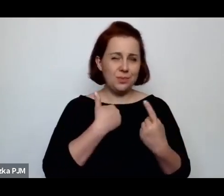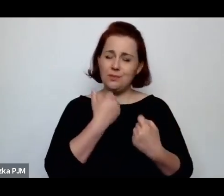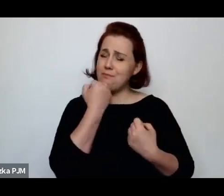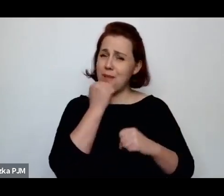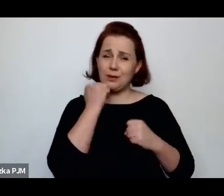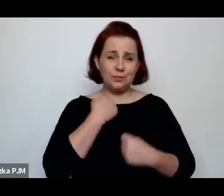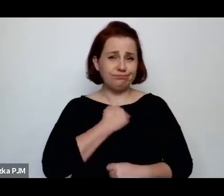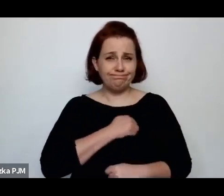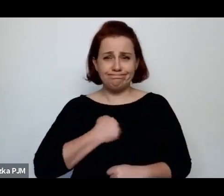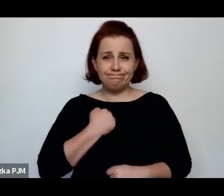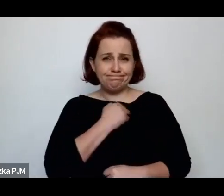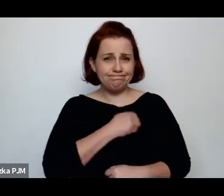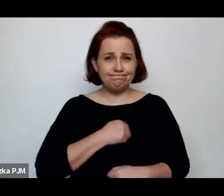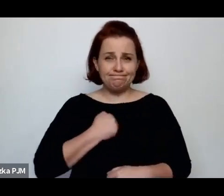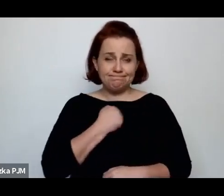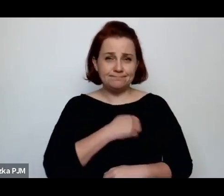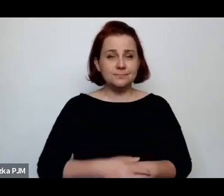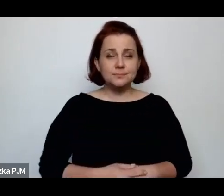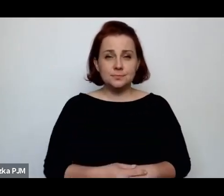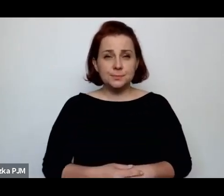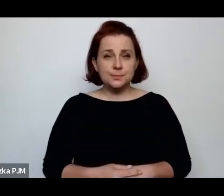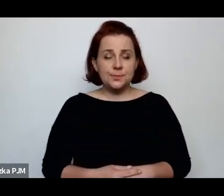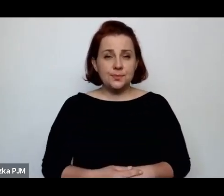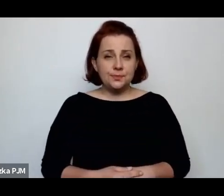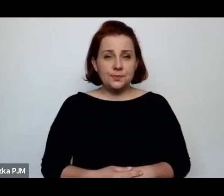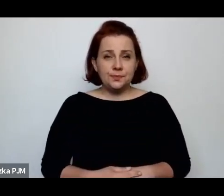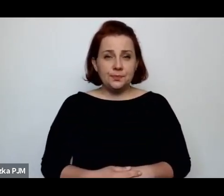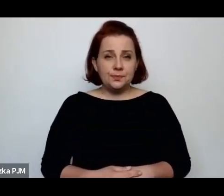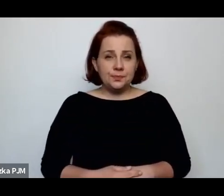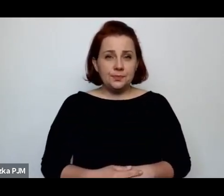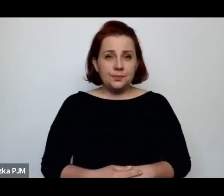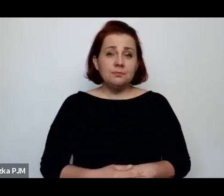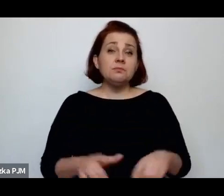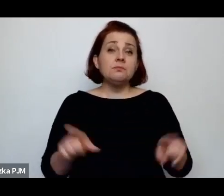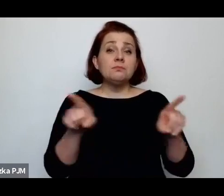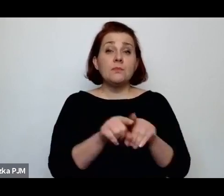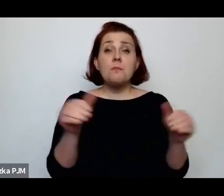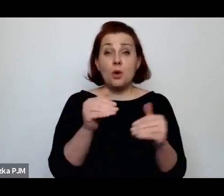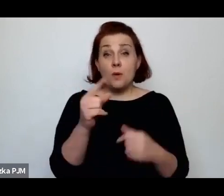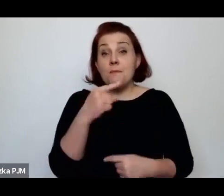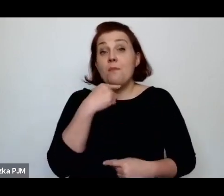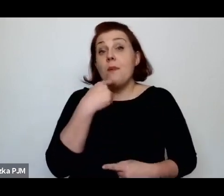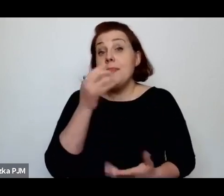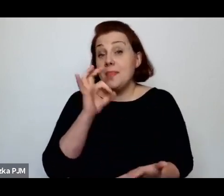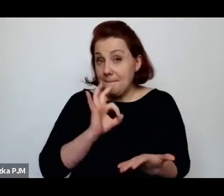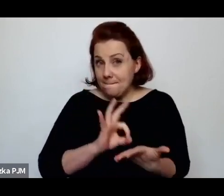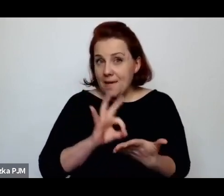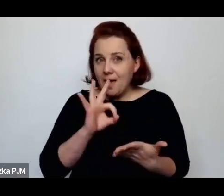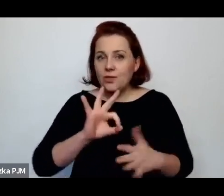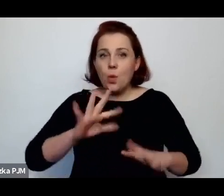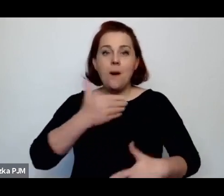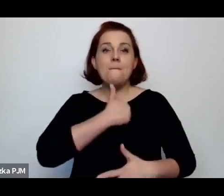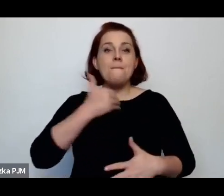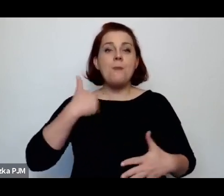Przede wszystkim też możemy powiedzieć bez wątpienia, że ta Polska międzywojenna